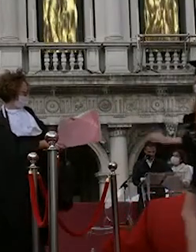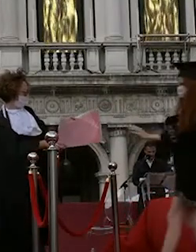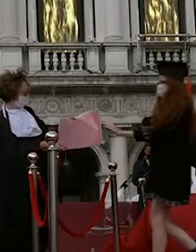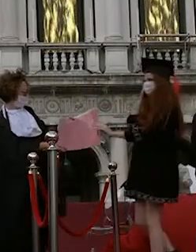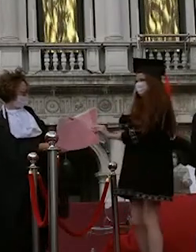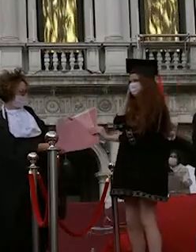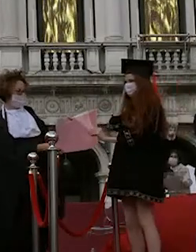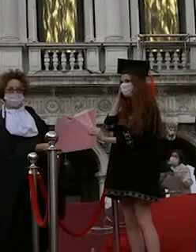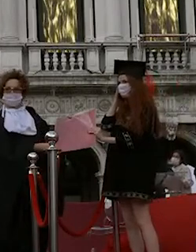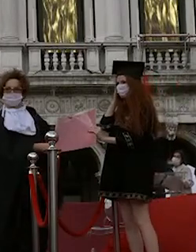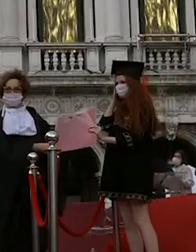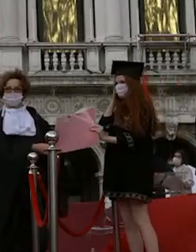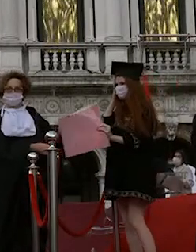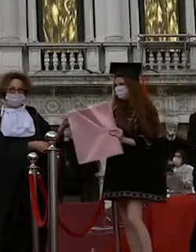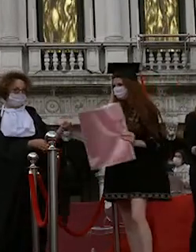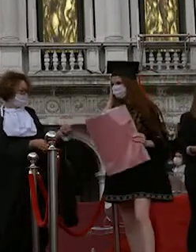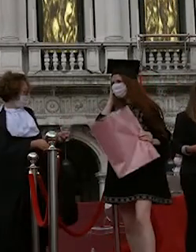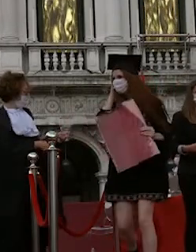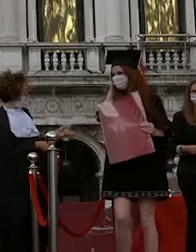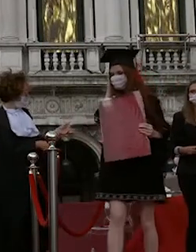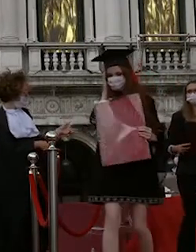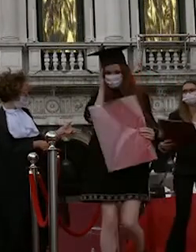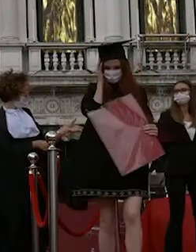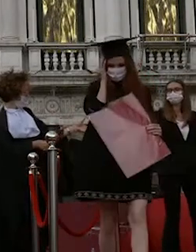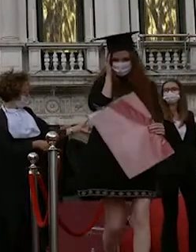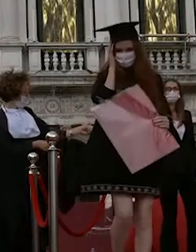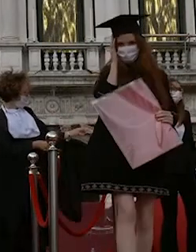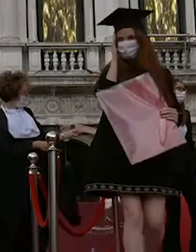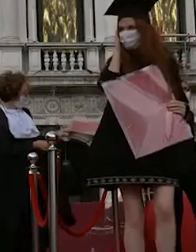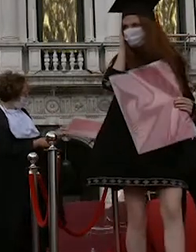leonardo fontana gianluca schiavon